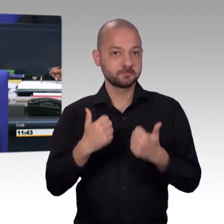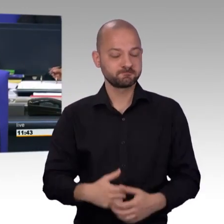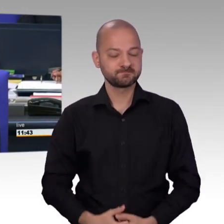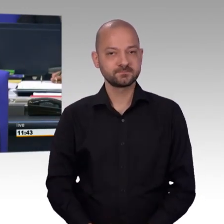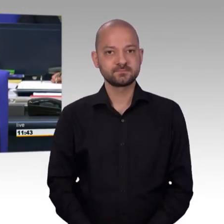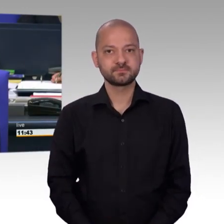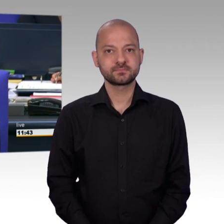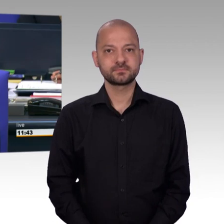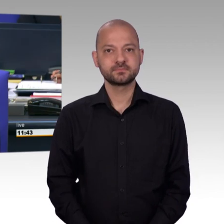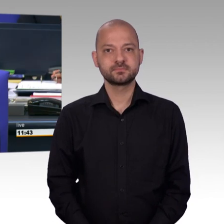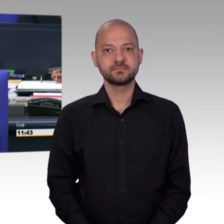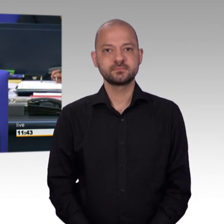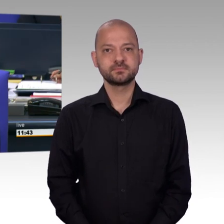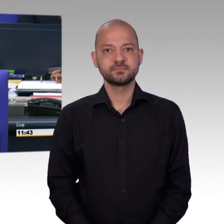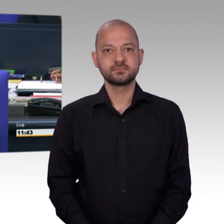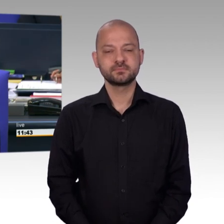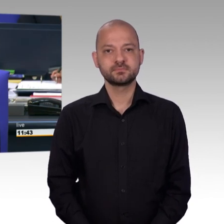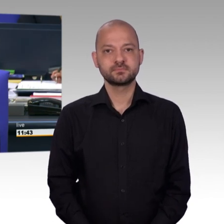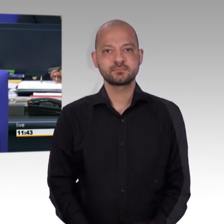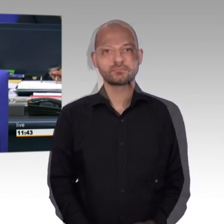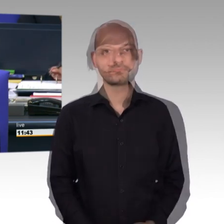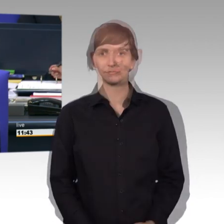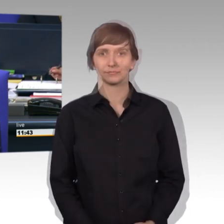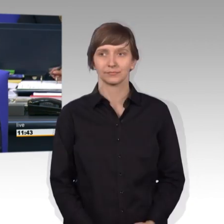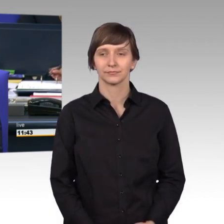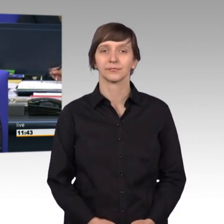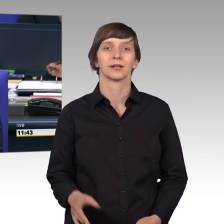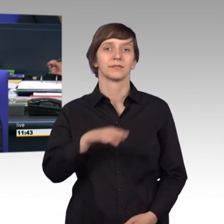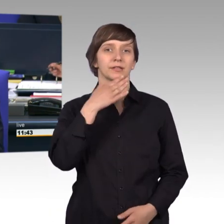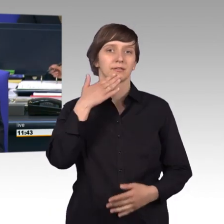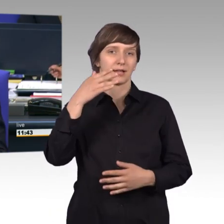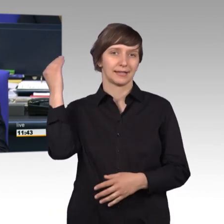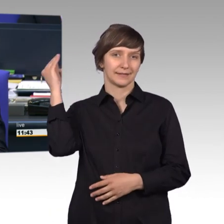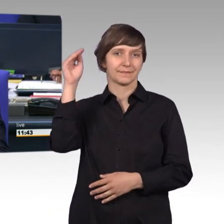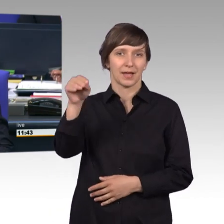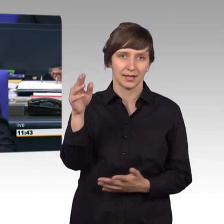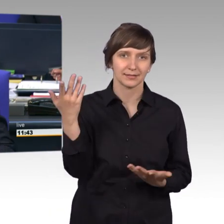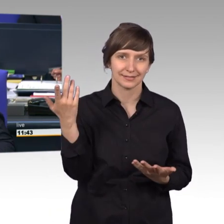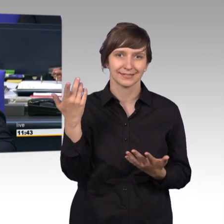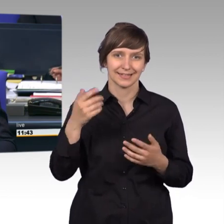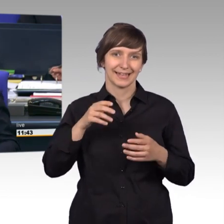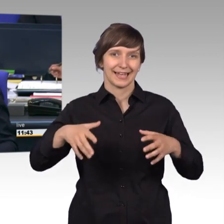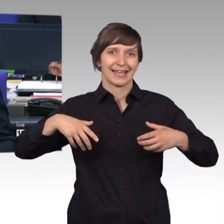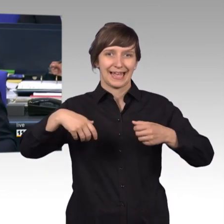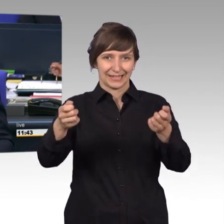durch Zeichen darauf hingewiesen hat, bei der Rettungsgasse sind nicht nur alle links, sondern es muss auch links und rechts geben. [Lachen]